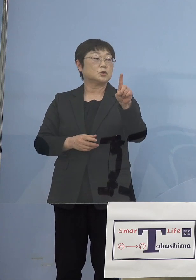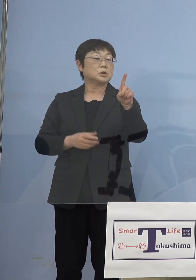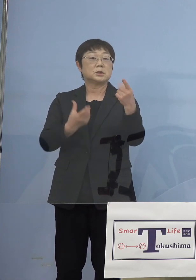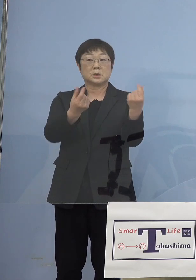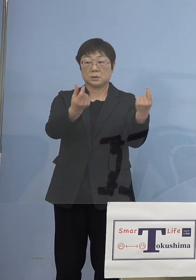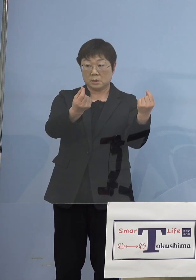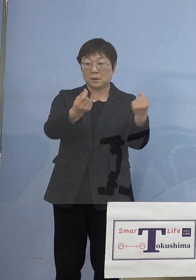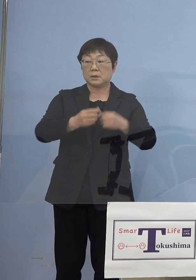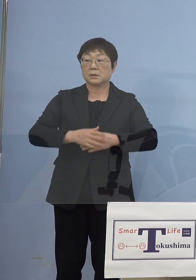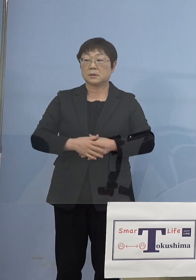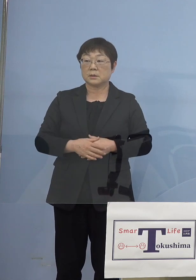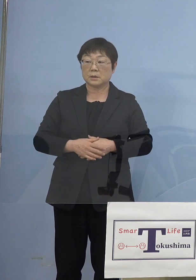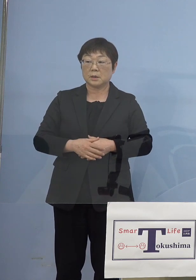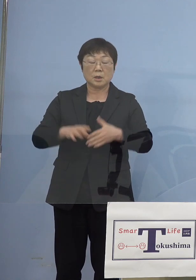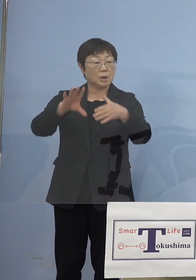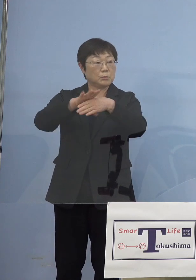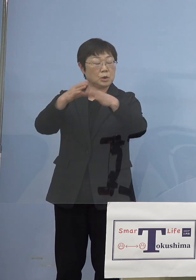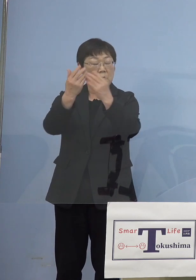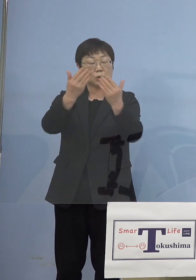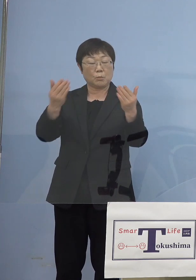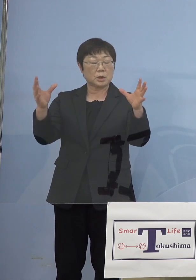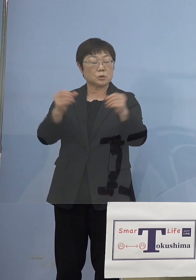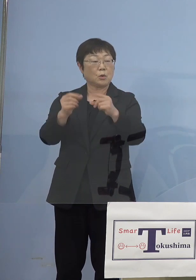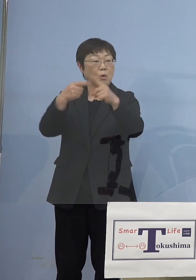（NHK） 例えば文化の森総合公園文化施設だったり